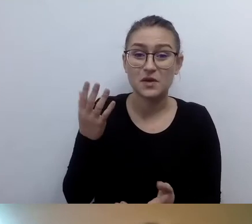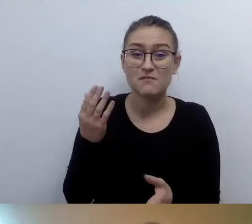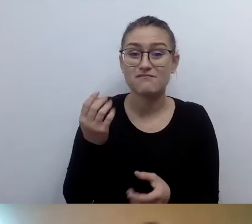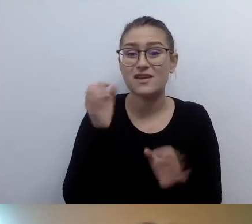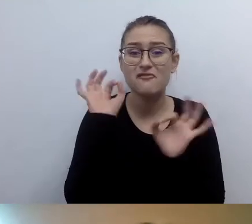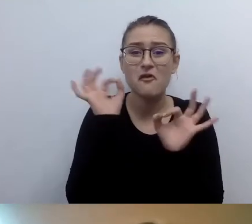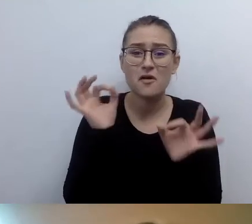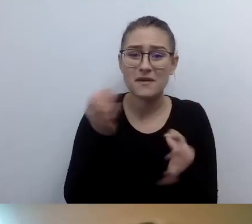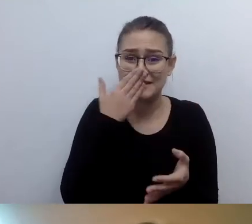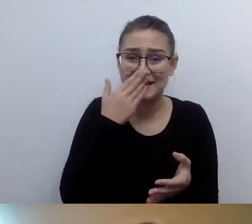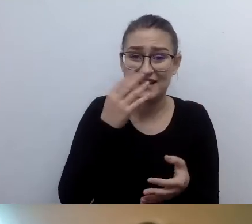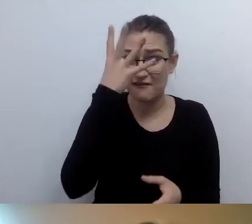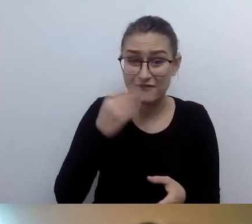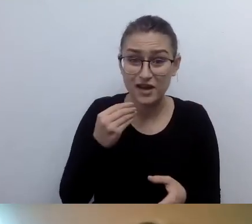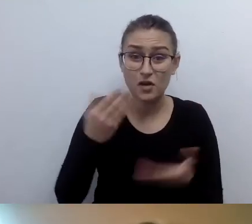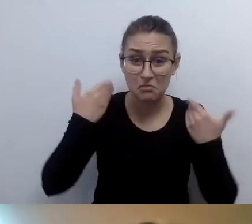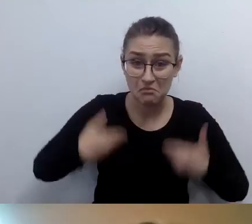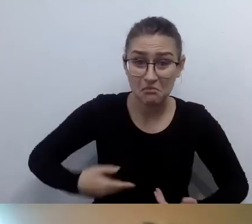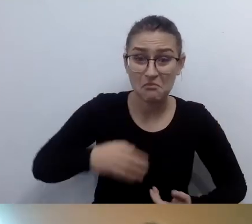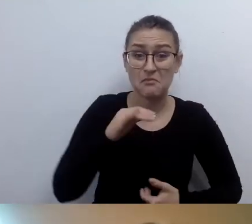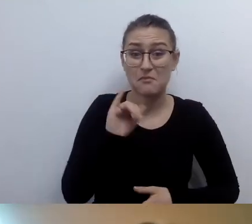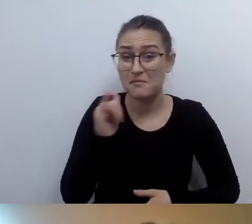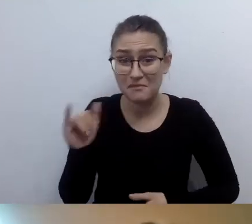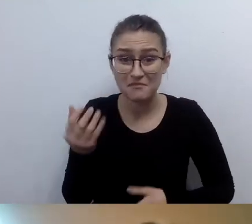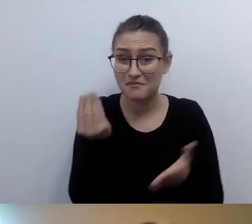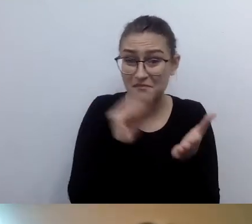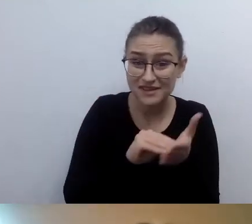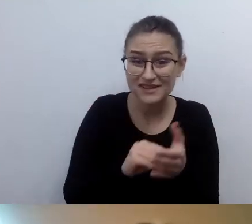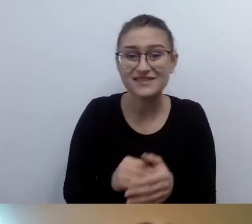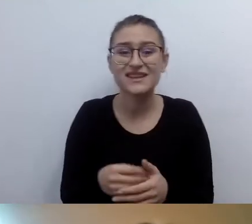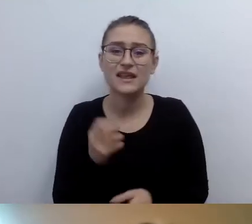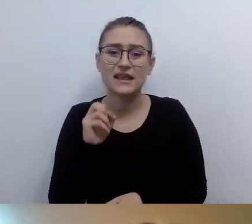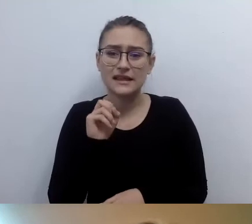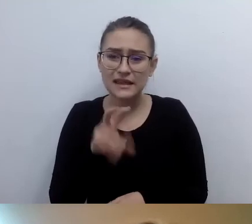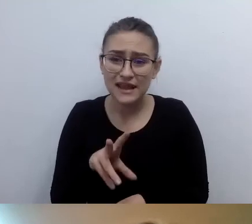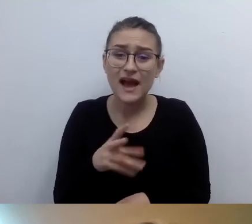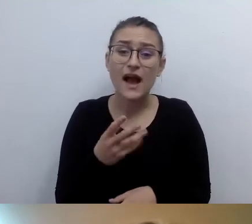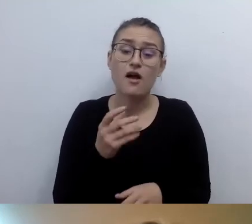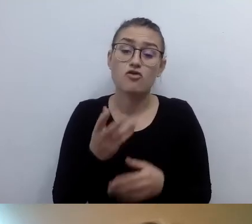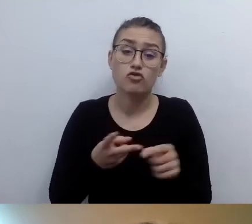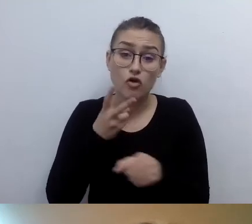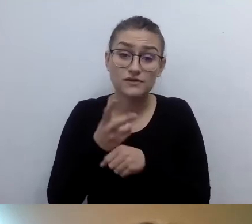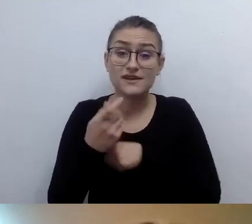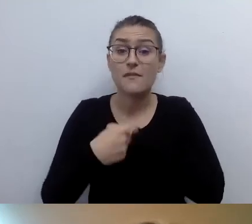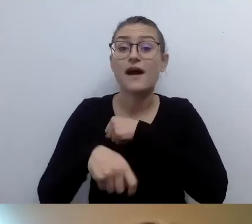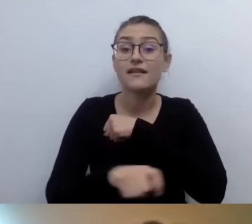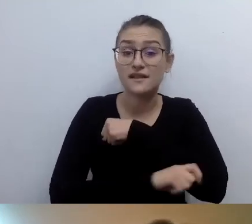Jeśli chodzi o opisy alternatywne, ustawa zobowiązuje nas do dodawania opisu alternatywnego.